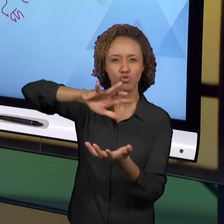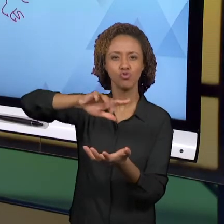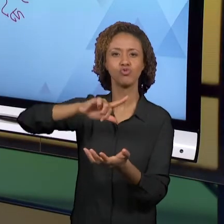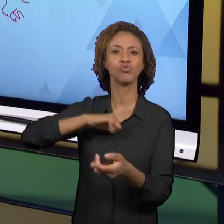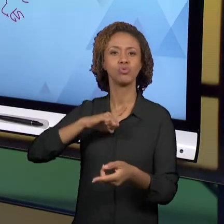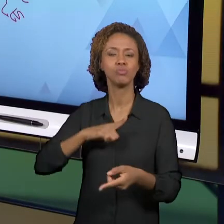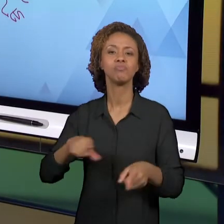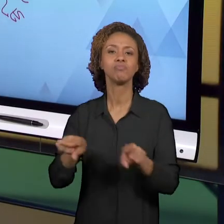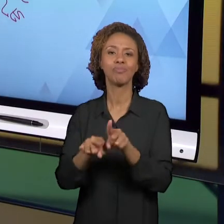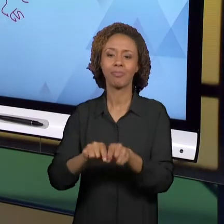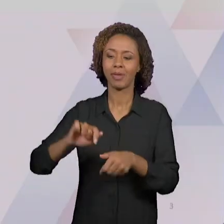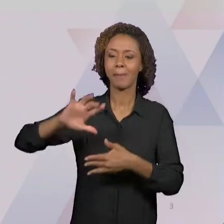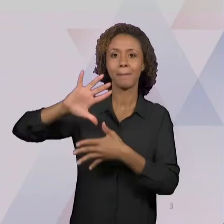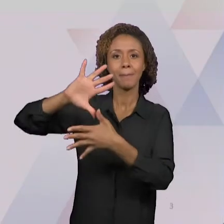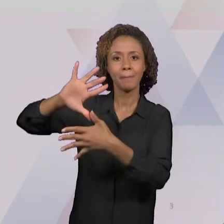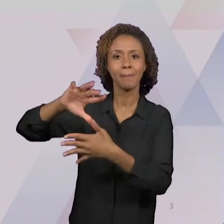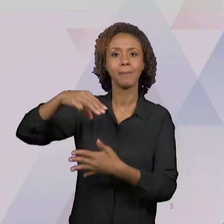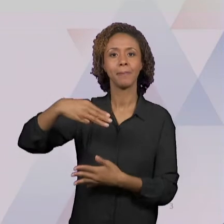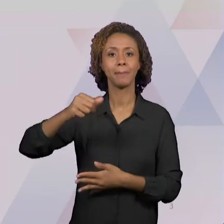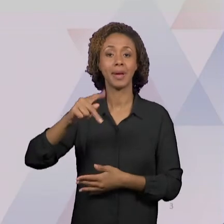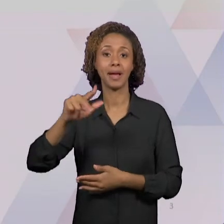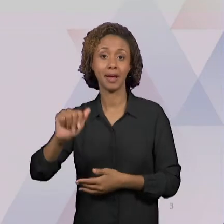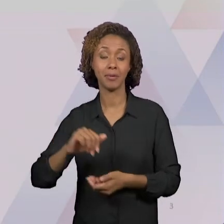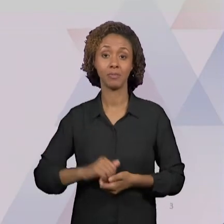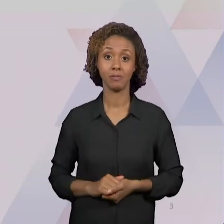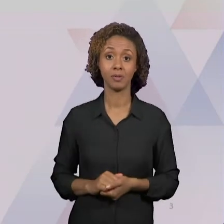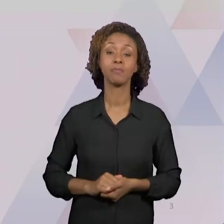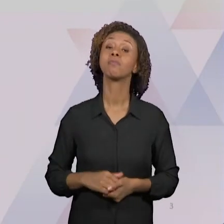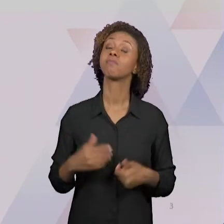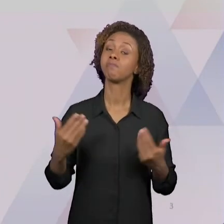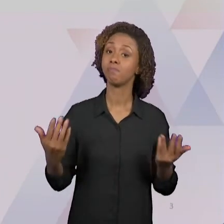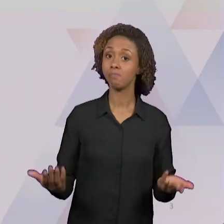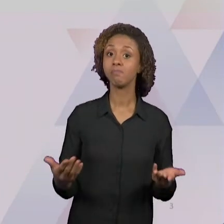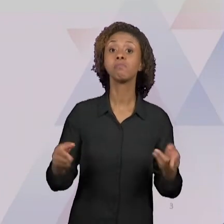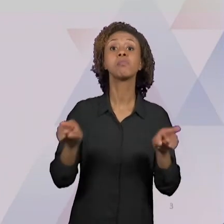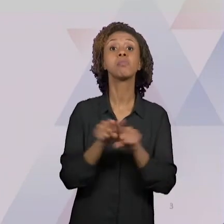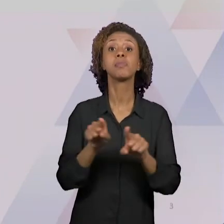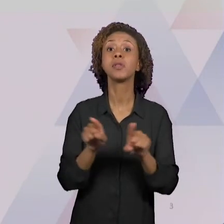DA IMPORTÂNCIA DA DEVOLUTIVA DO ESTÁGIO PARA A